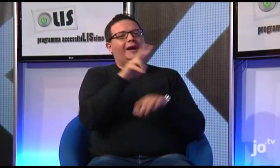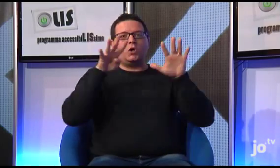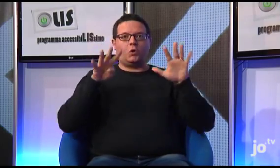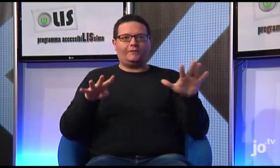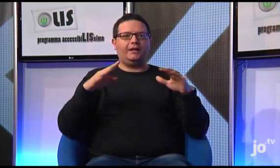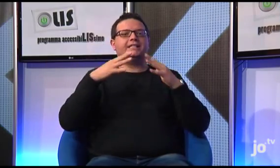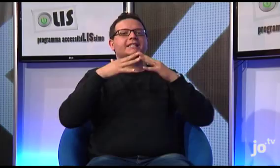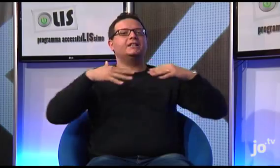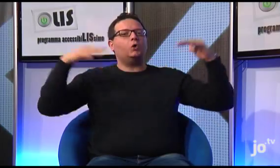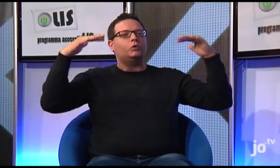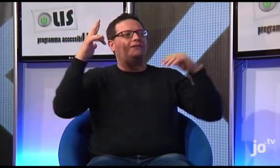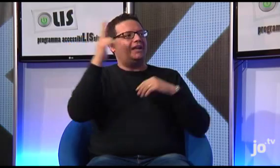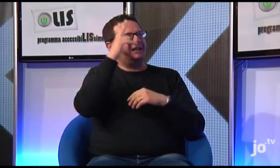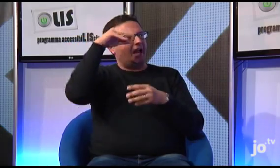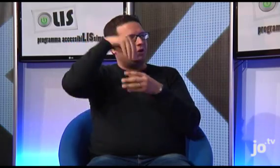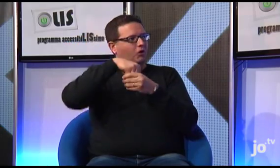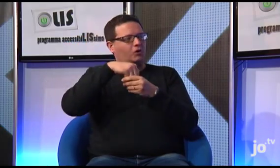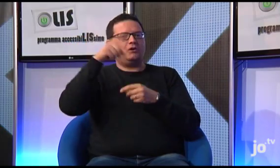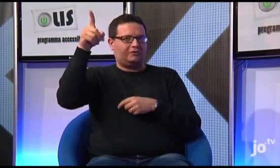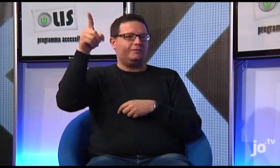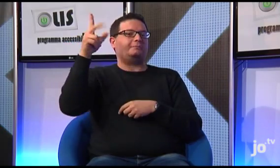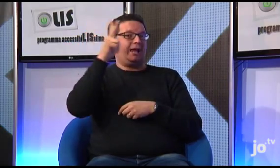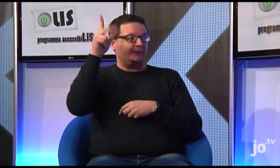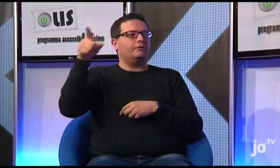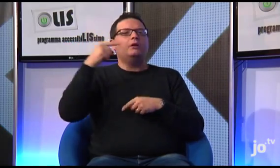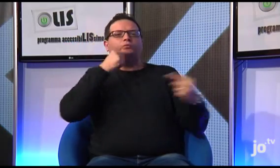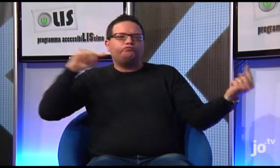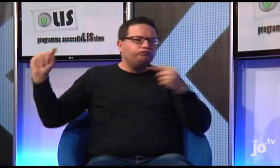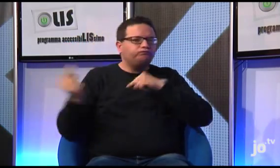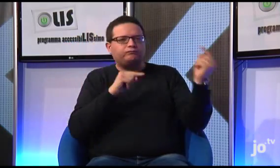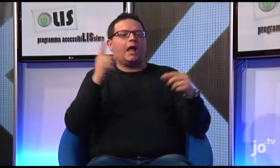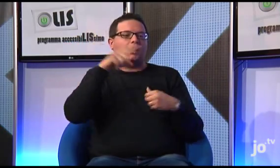Poi nel 2009, durante il Sinodo, in cui sappiano si riuniscono vescovi e cardinali alla presenza del pontefice che,